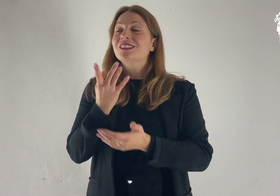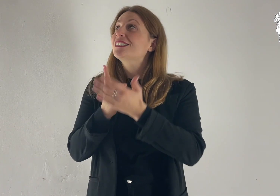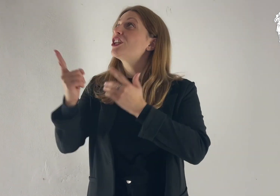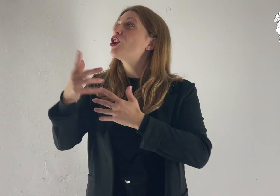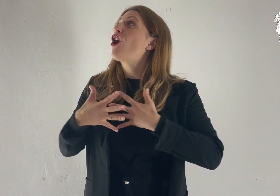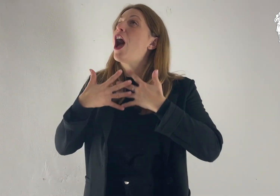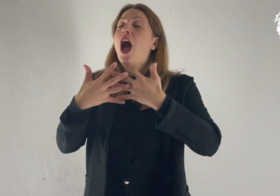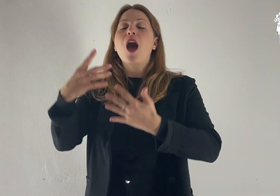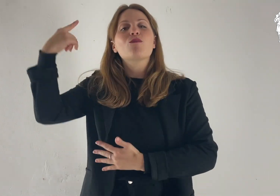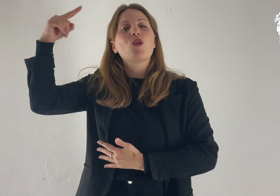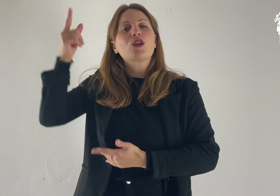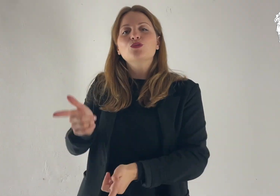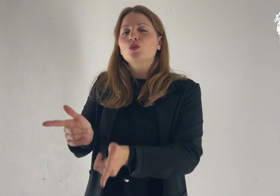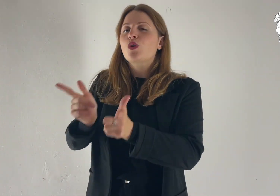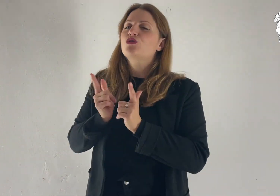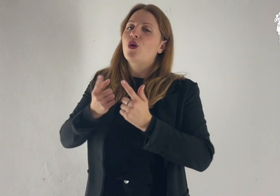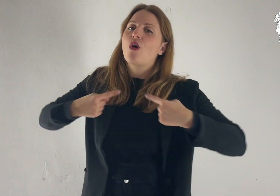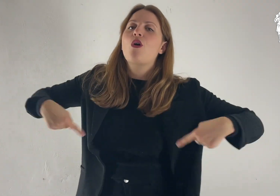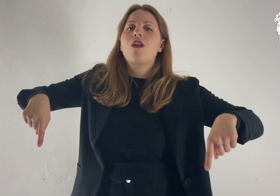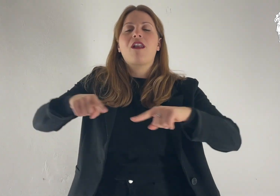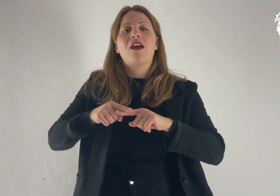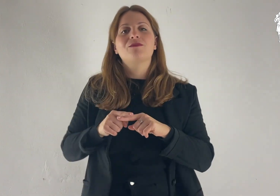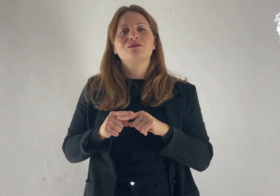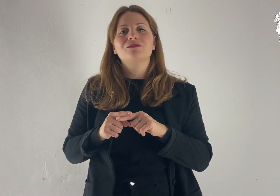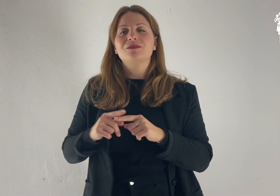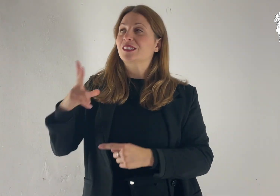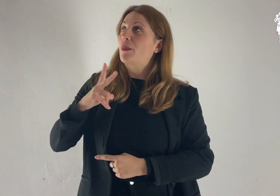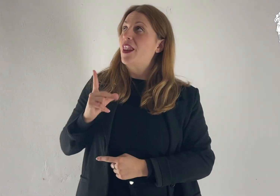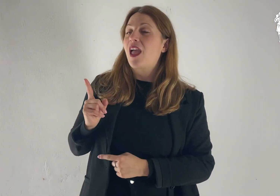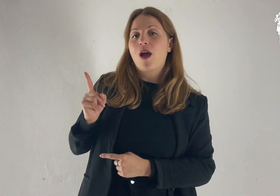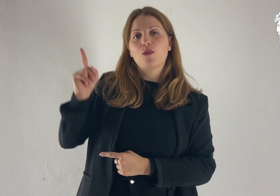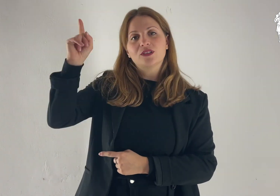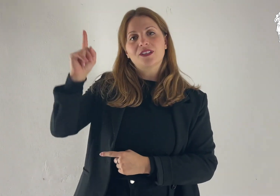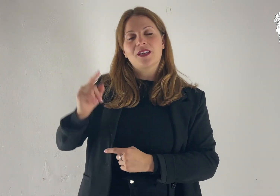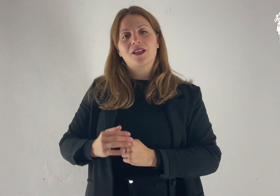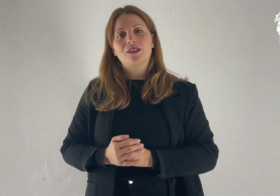Donaci, Signore, il tuo amore: in te speriamo.